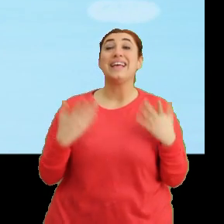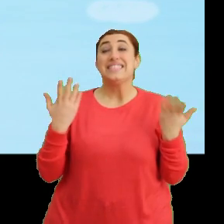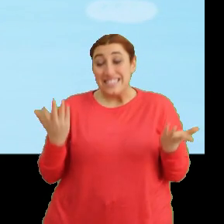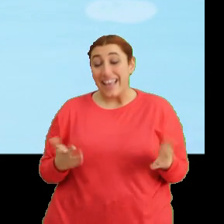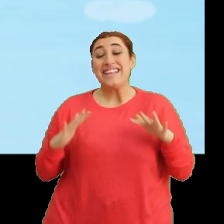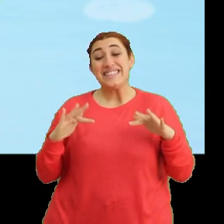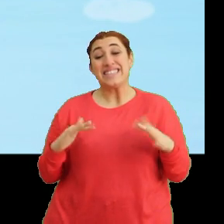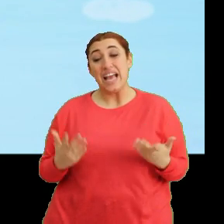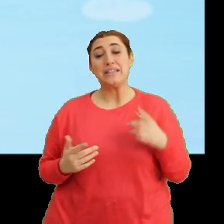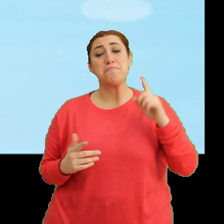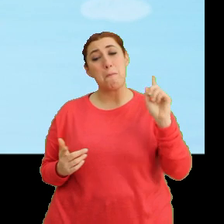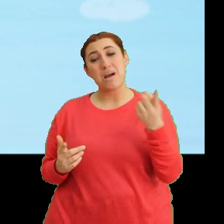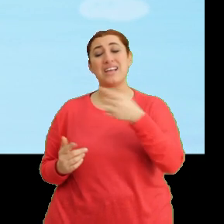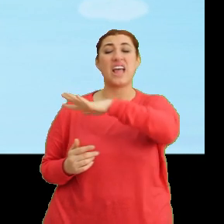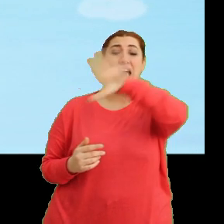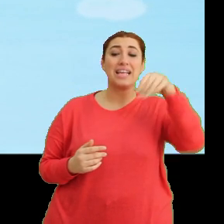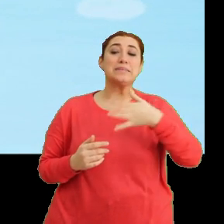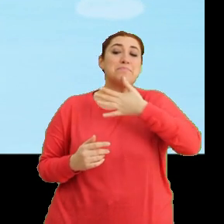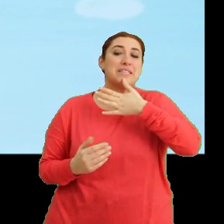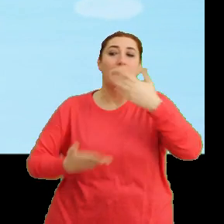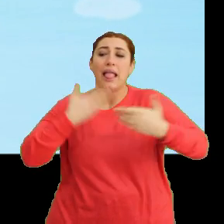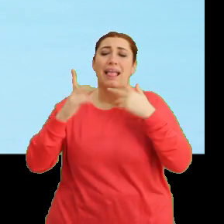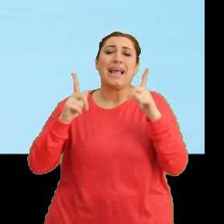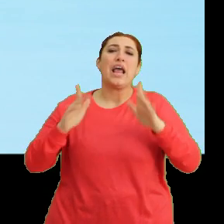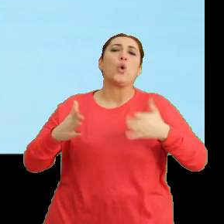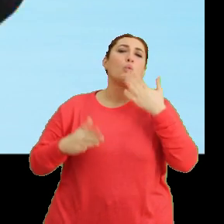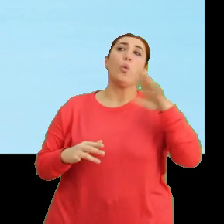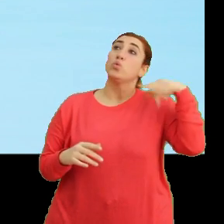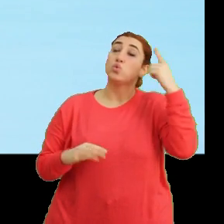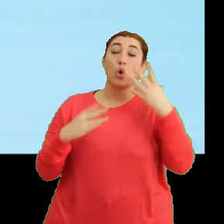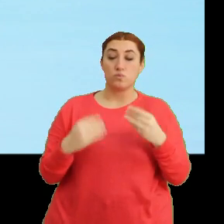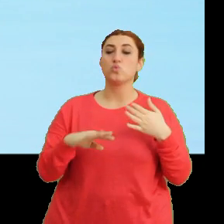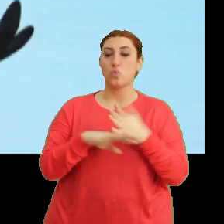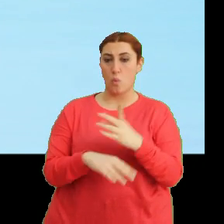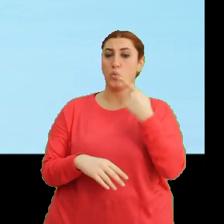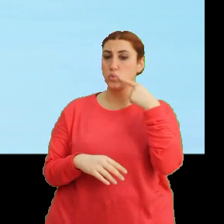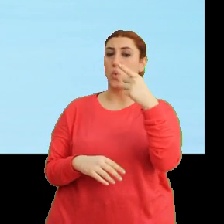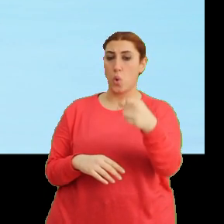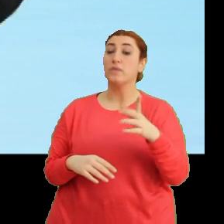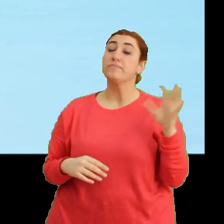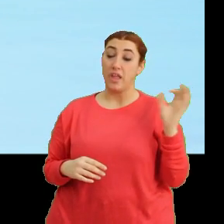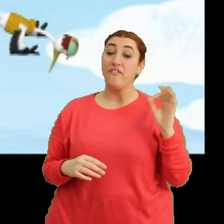...yani bazen herkesin bilmesini istemezsin. Doğru söylüyorsun Ciciki. Evet, belki.